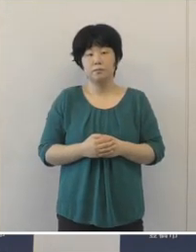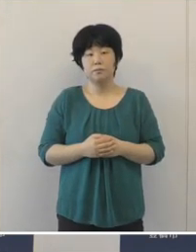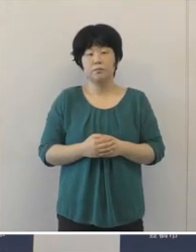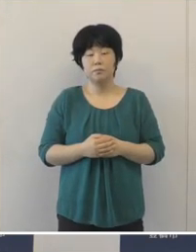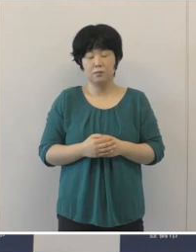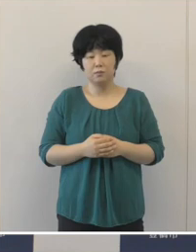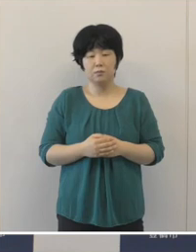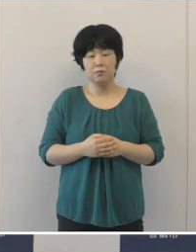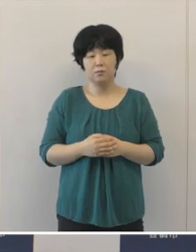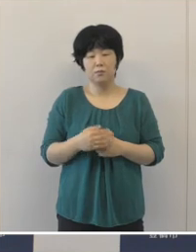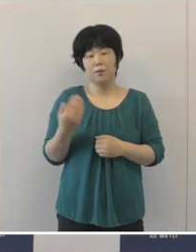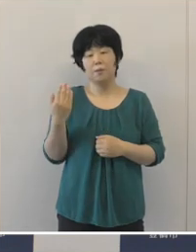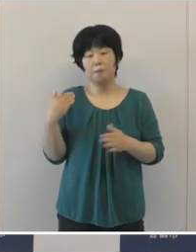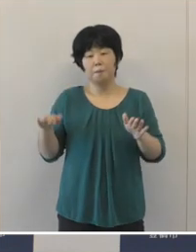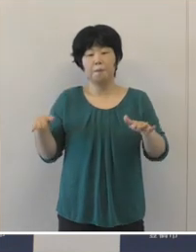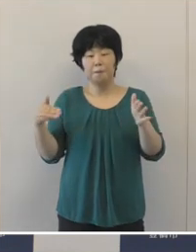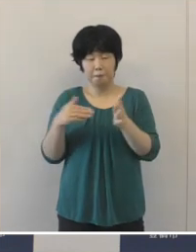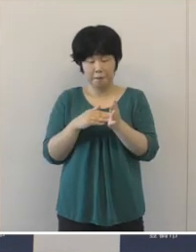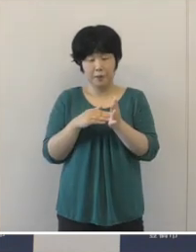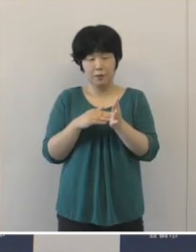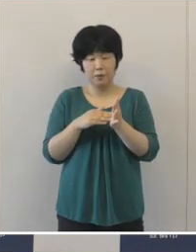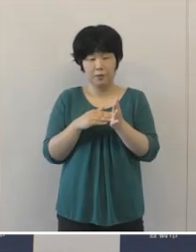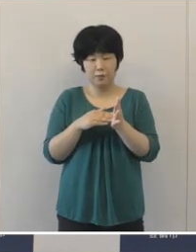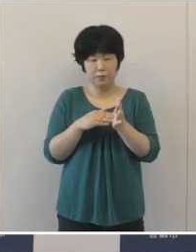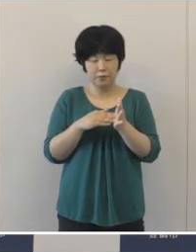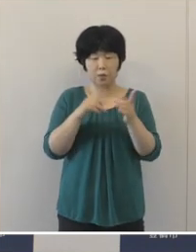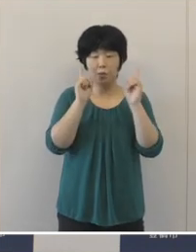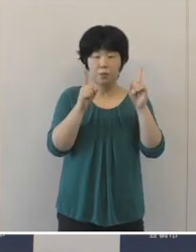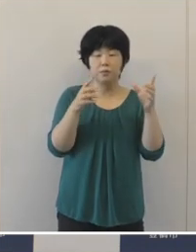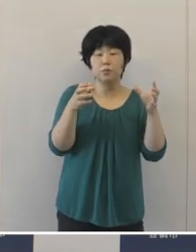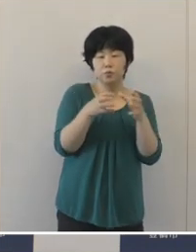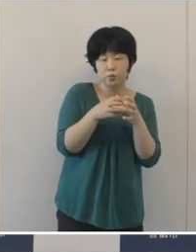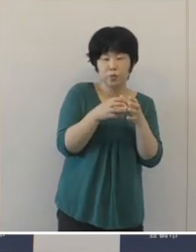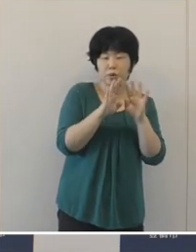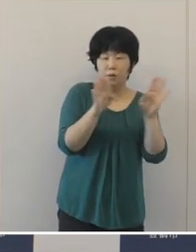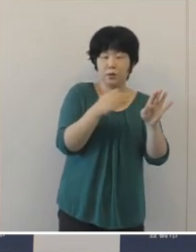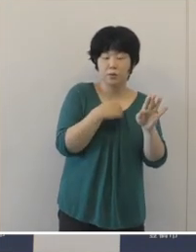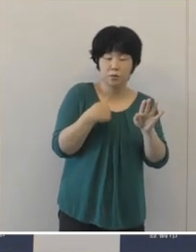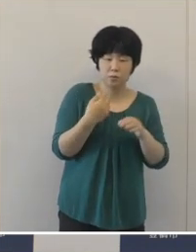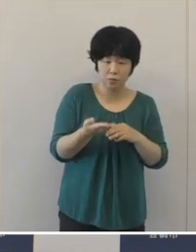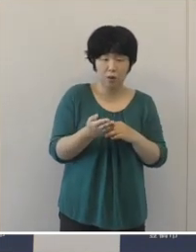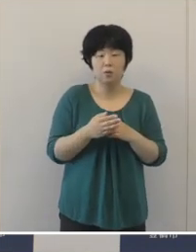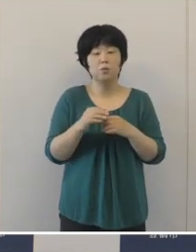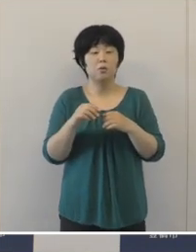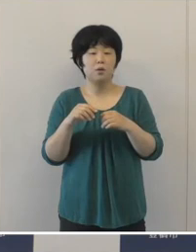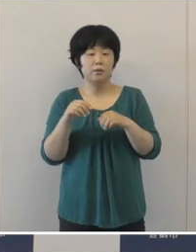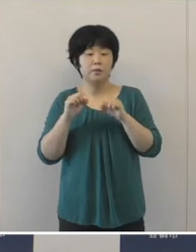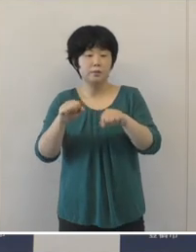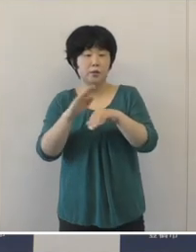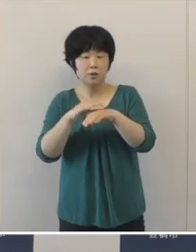この数ヶ月、規模を縮小したり手法をいろいろ工夫したりして